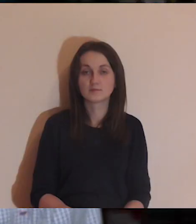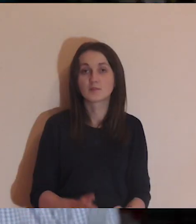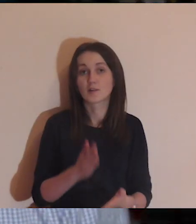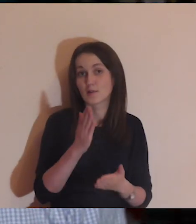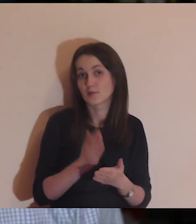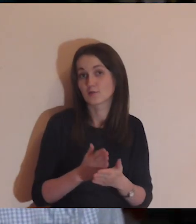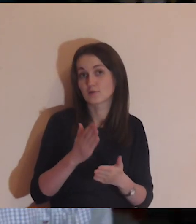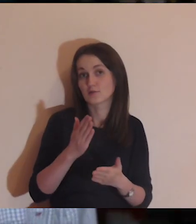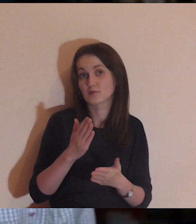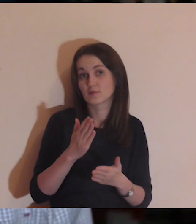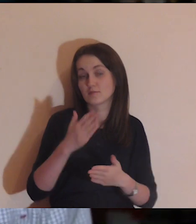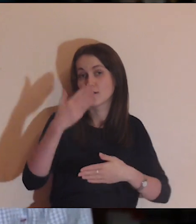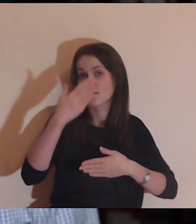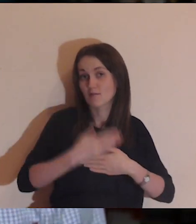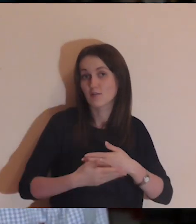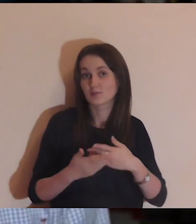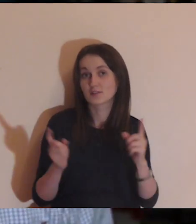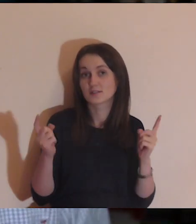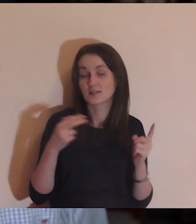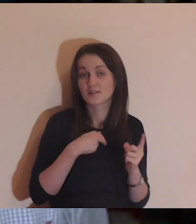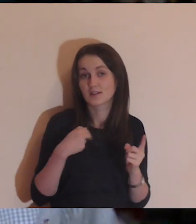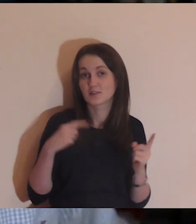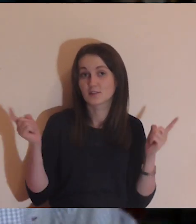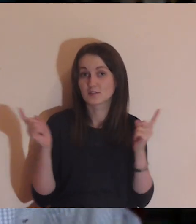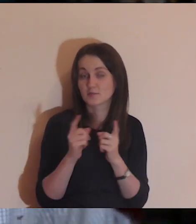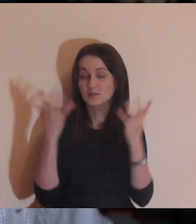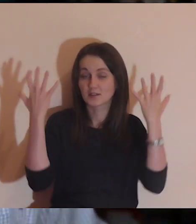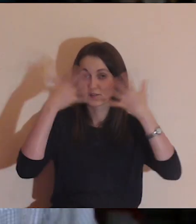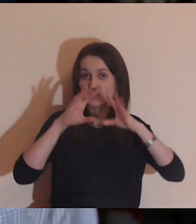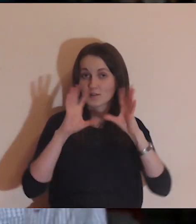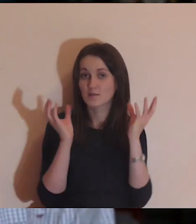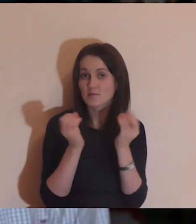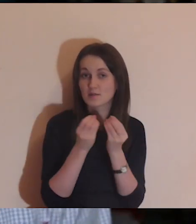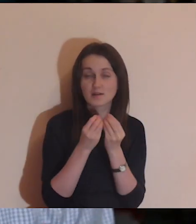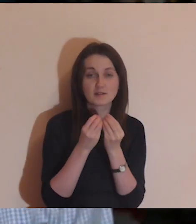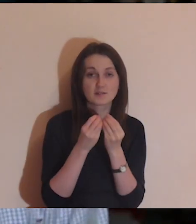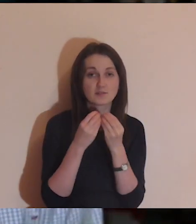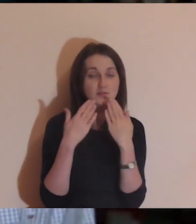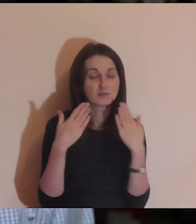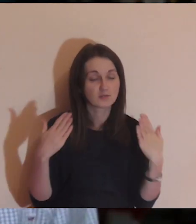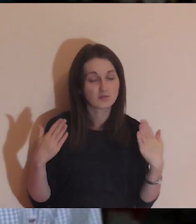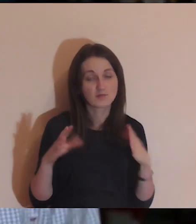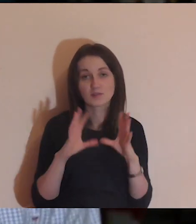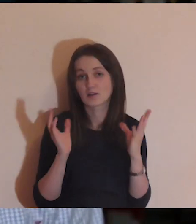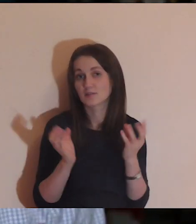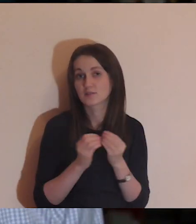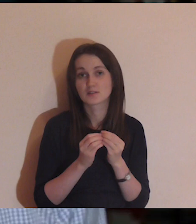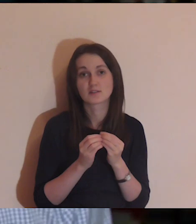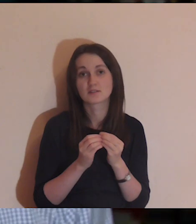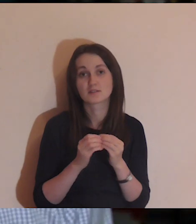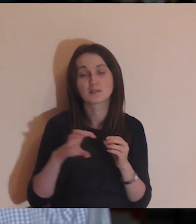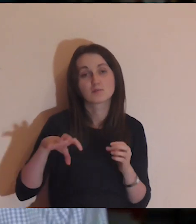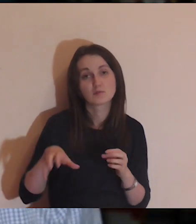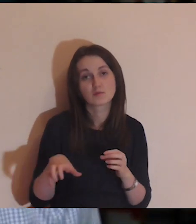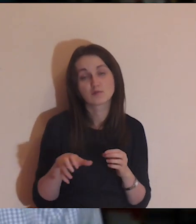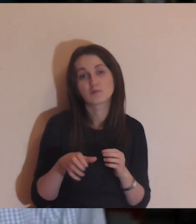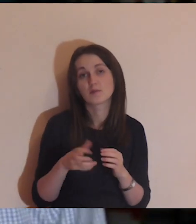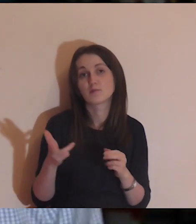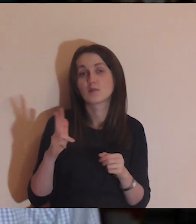I nieubłaganie zbliża się koniec naszego wieczornego spotkania. Chcę bardzo wszystkim podziękować szczególnie całej ekipie Pogłębiarki,